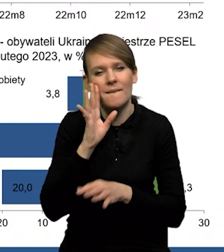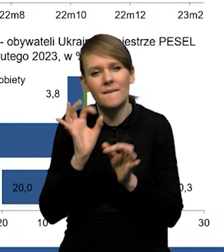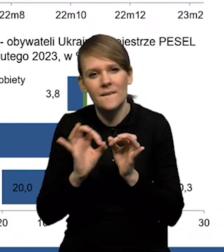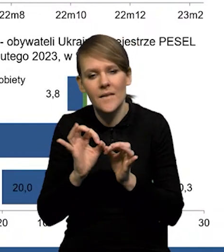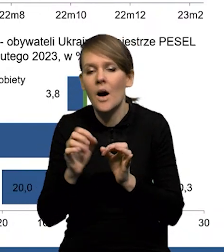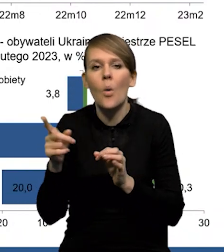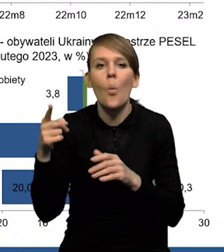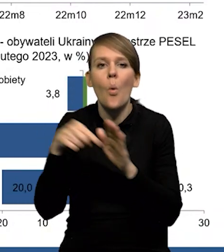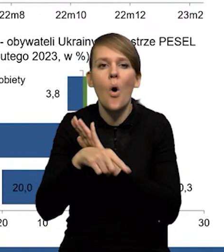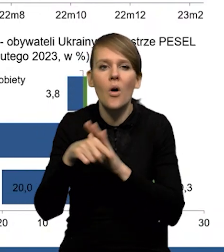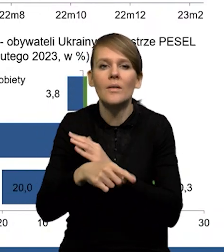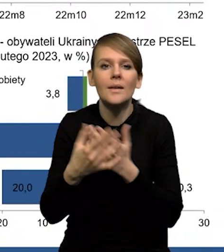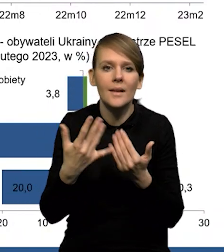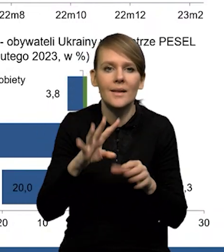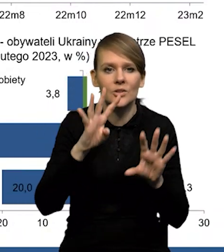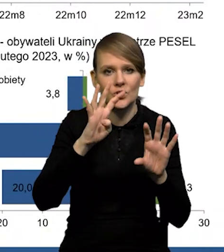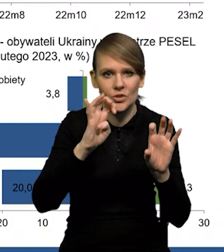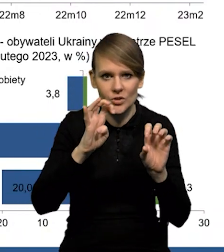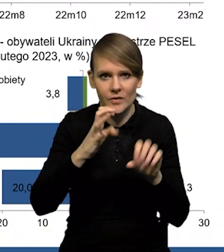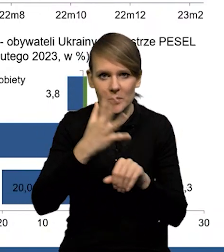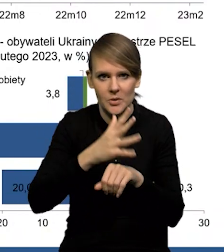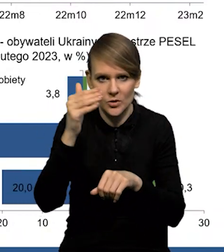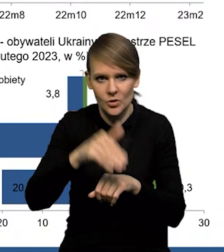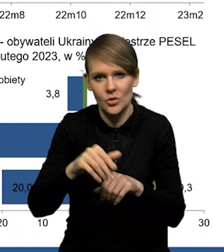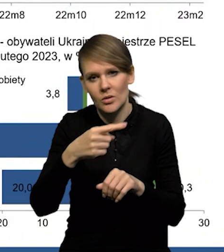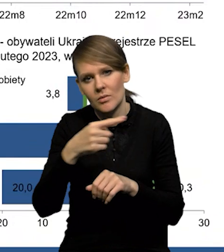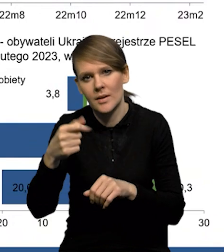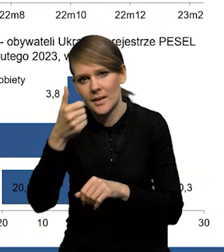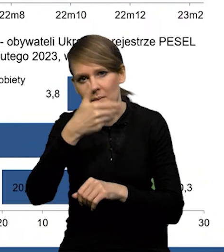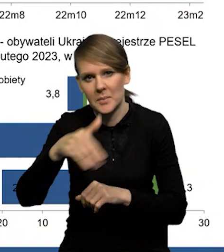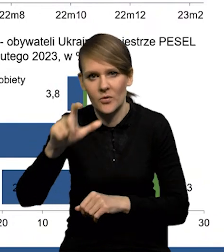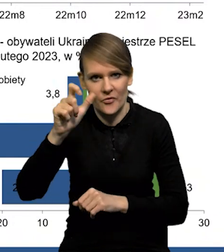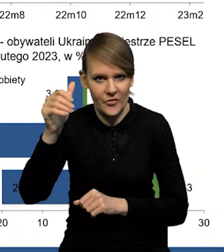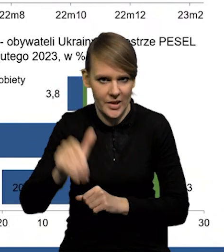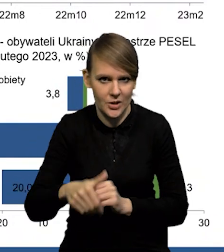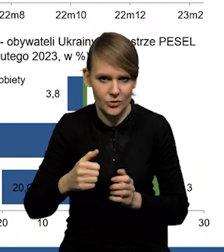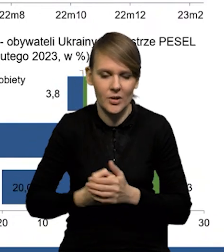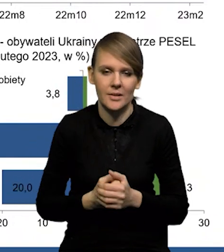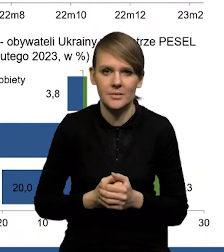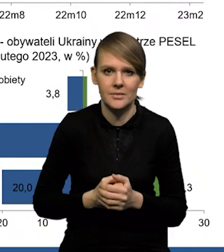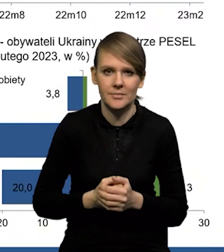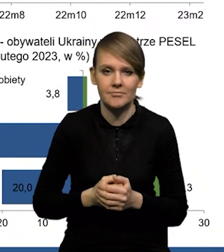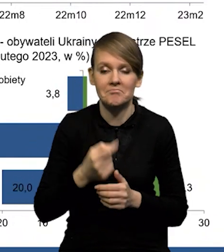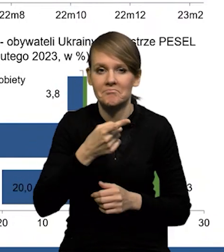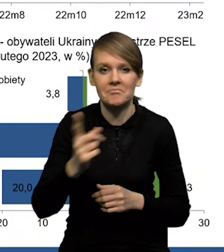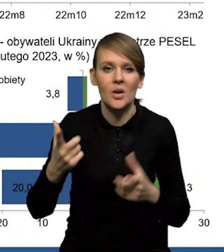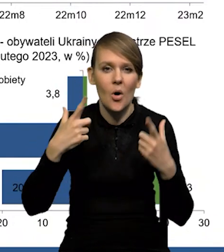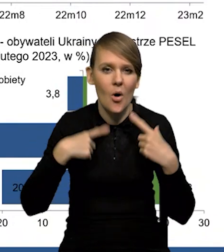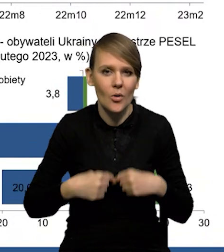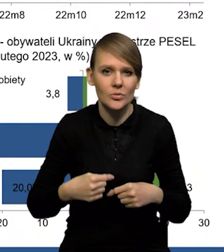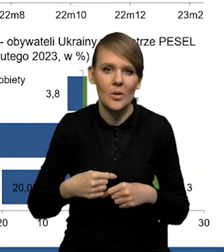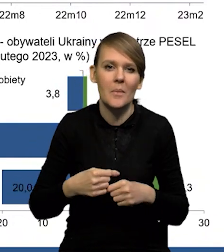że uchodźców jest od 950 000 do około 1 200 000. To są osoby ze statusem,